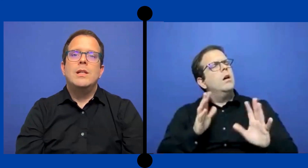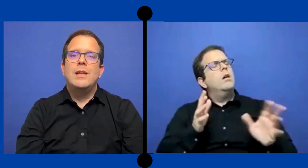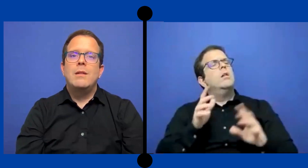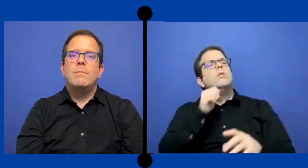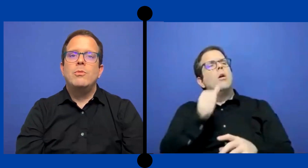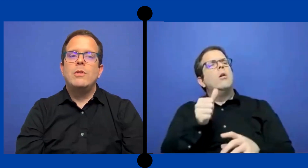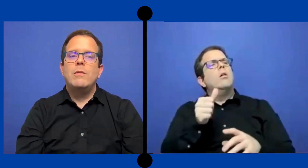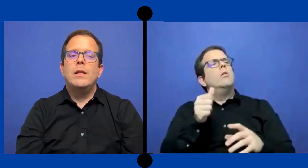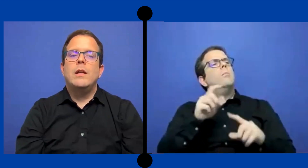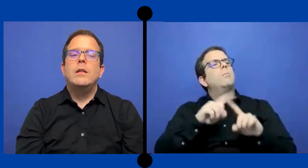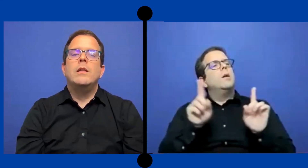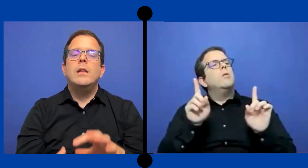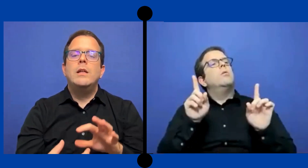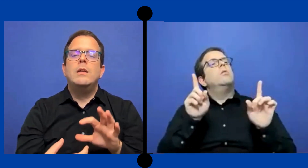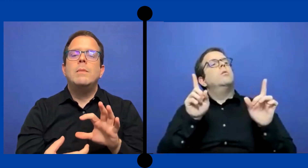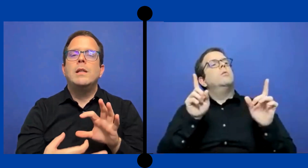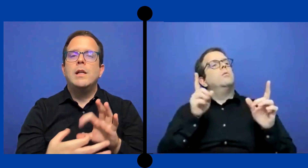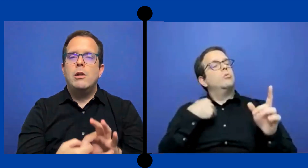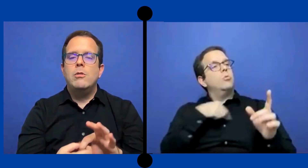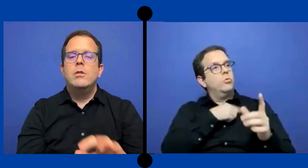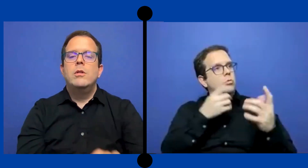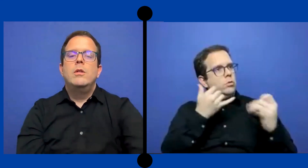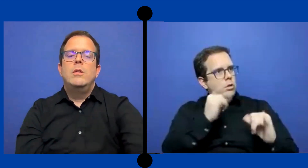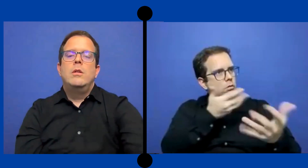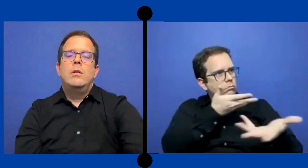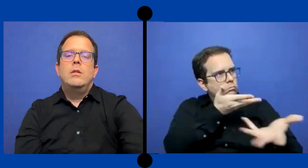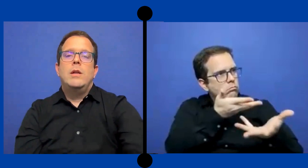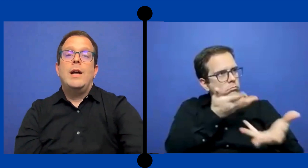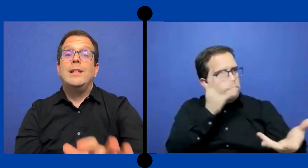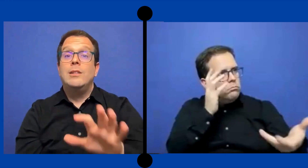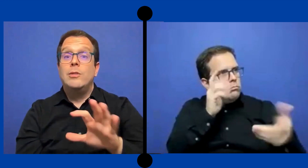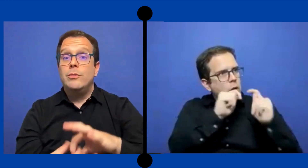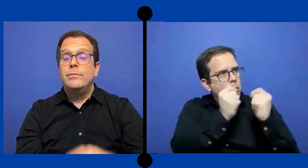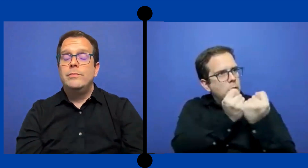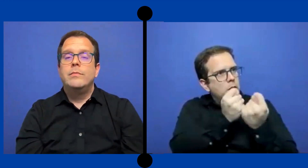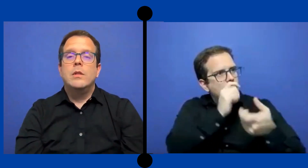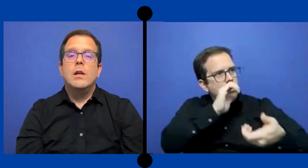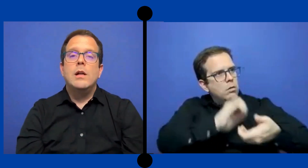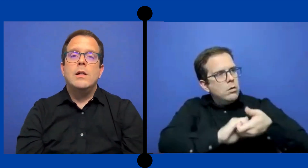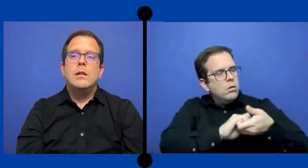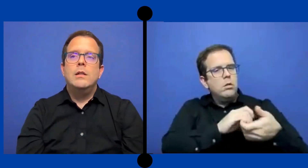cierta responsabilidad de mantenerlo atento